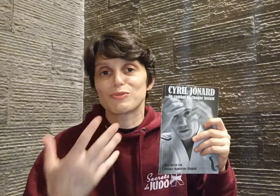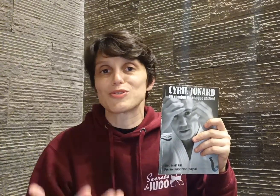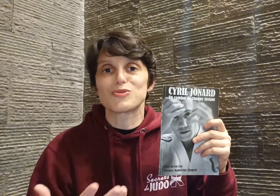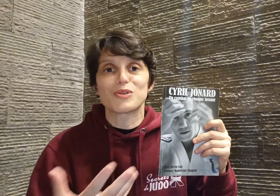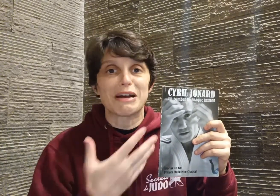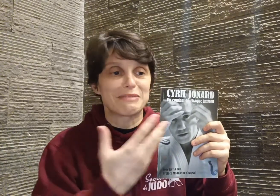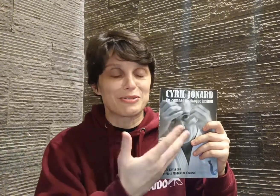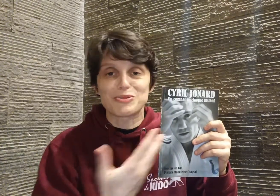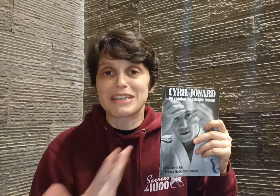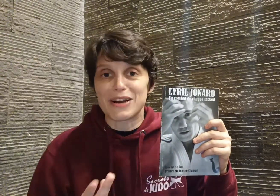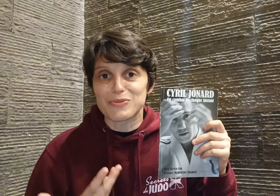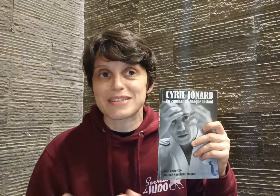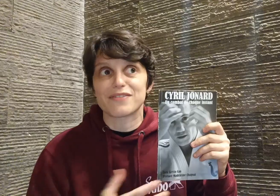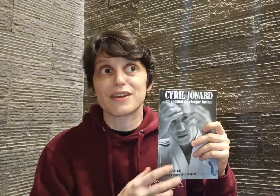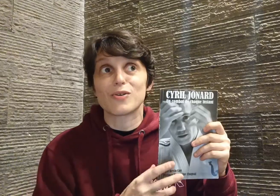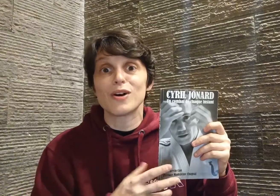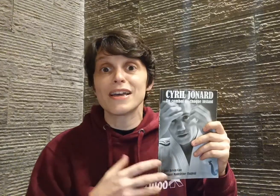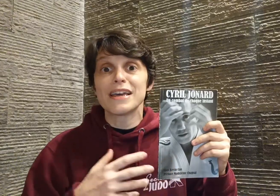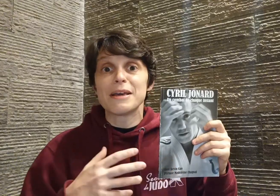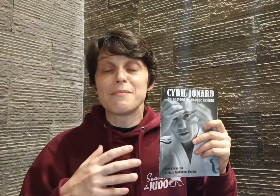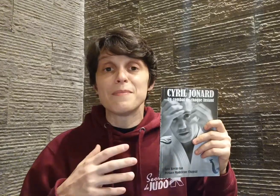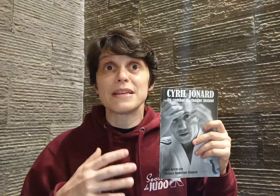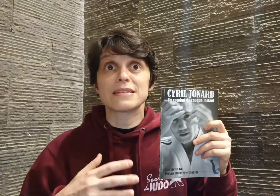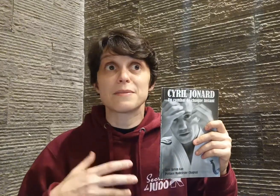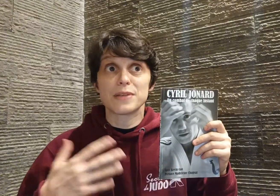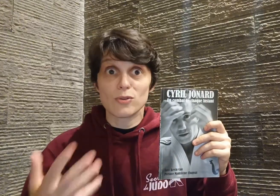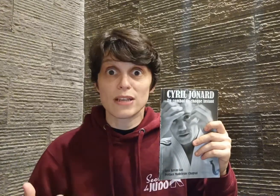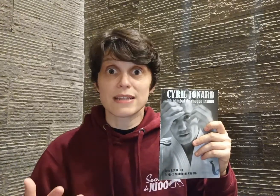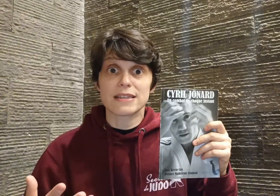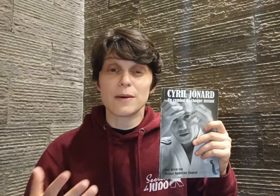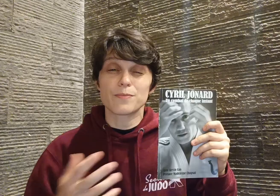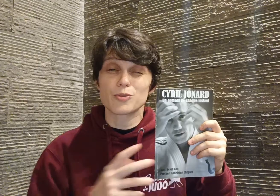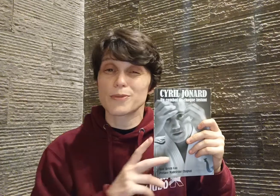on est judoka, tout ce qu'il raconte, ça fait écho... Mais c'est bien au delà de ça, je pense